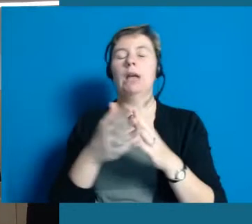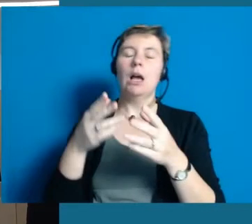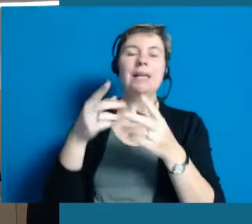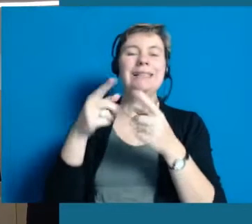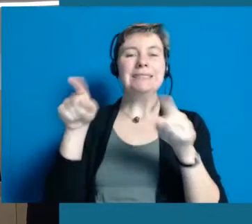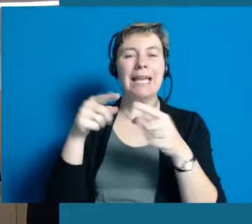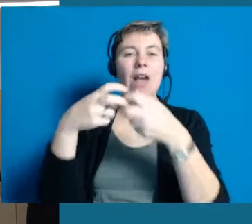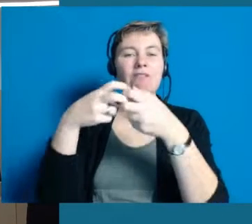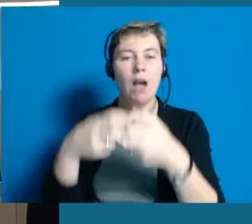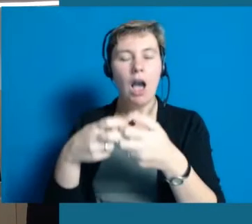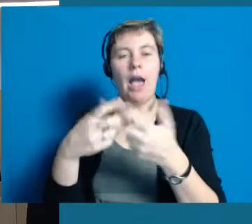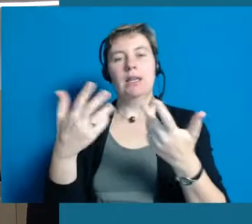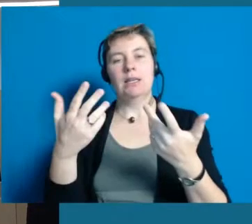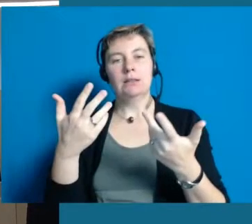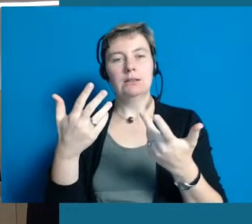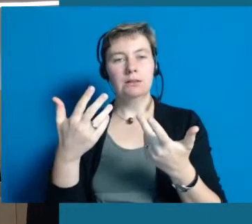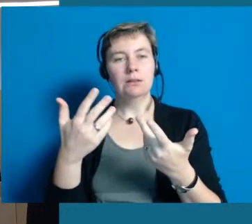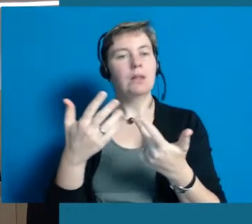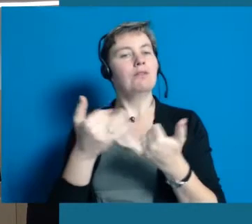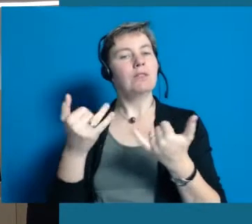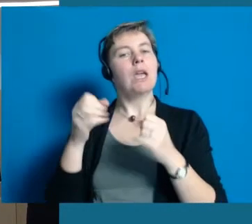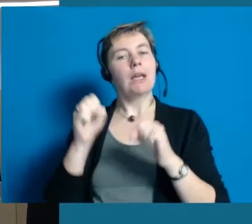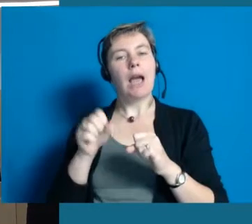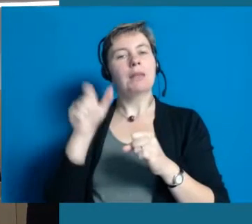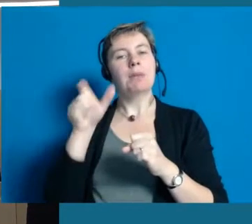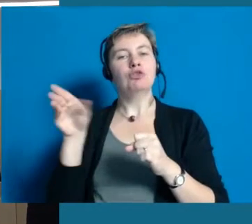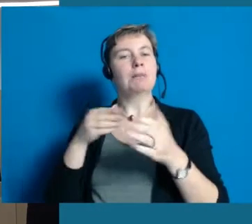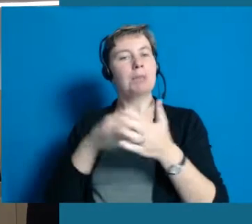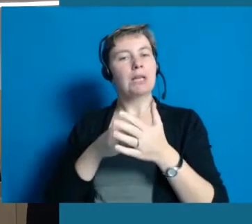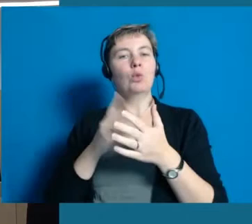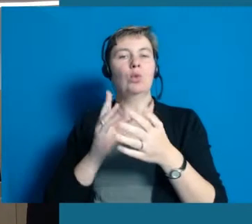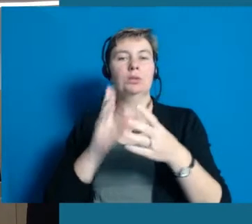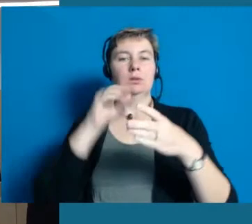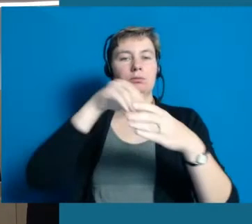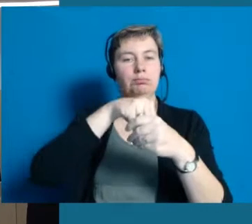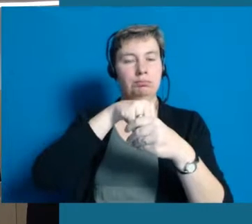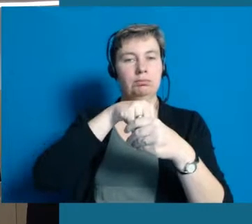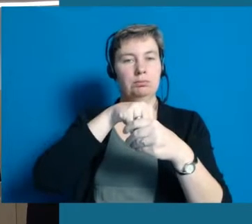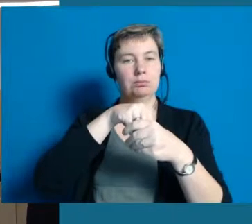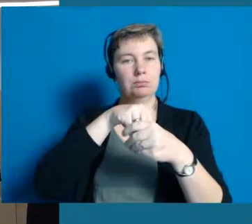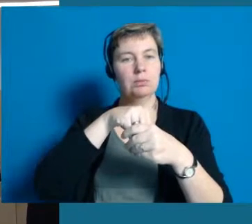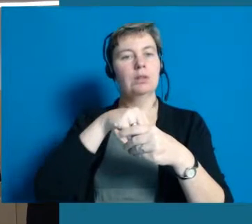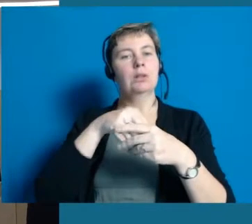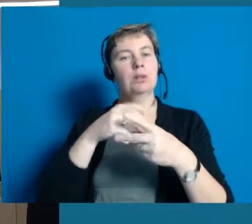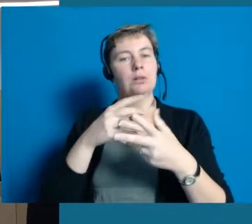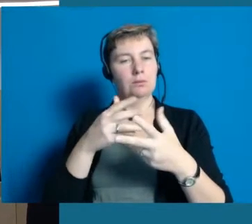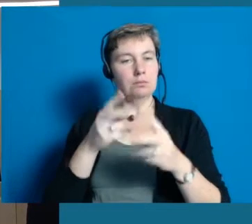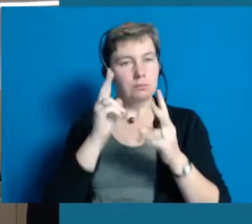Sind denn die Vereine darauf ausgerichtet Menschen mit Einschränkungen oder Behinderungen aufnehmen zu können